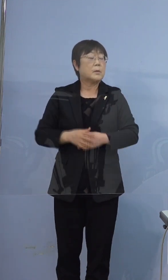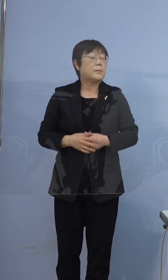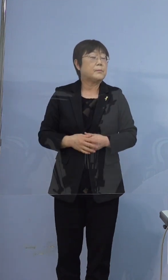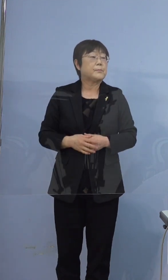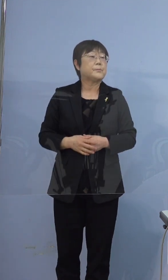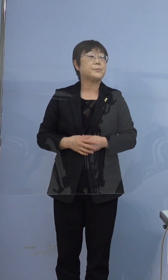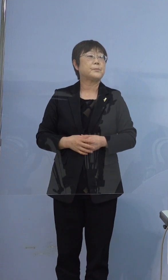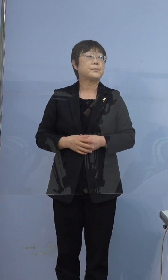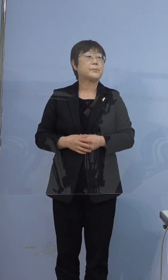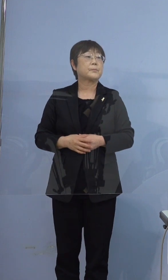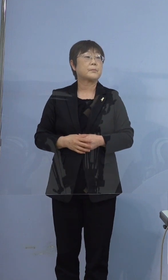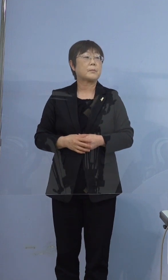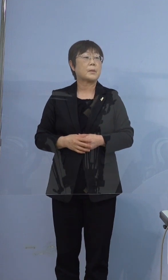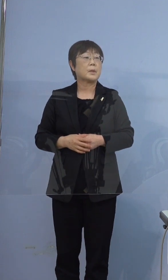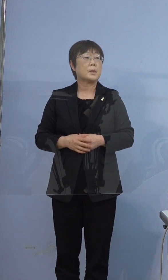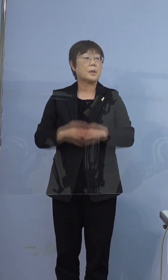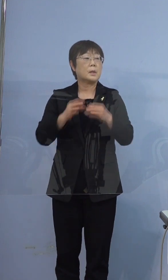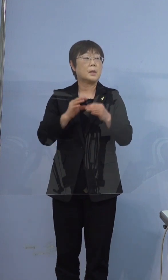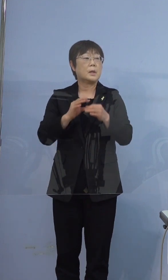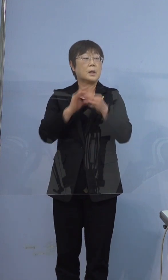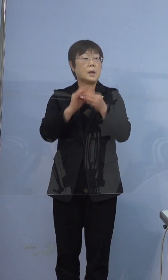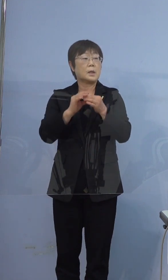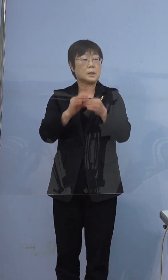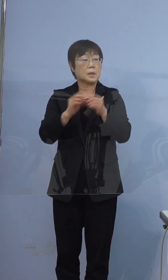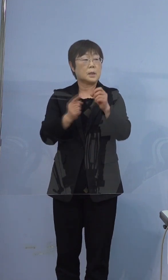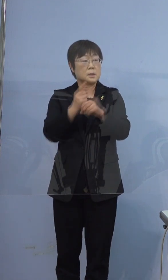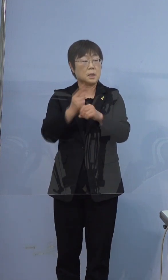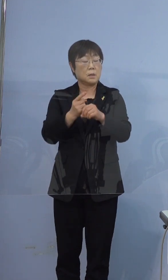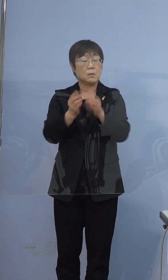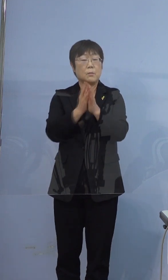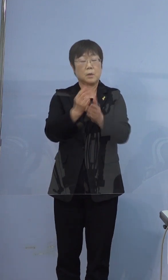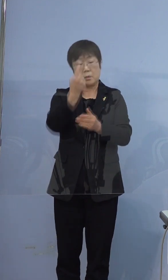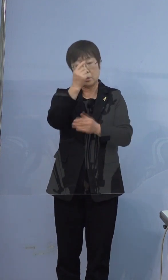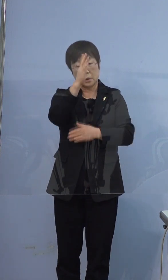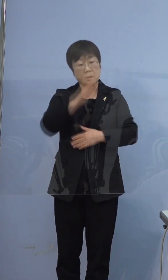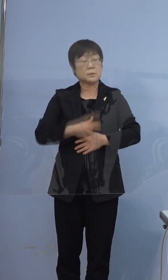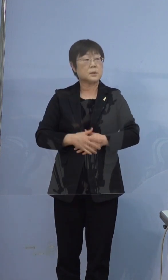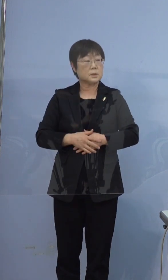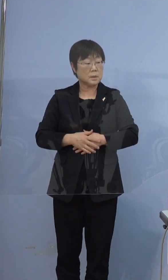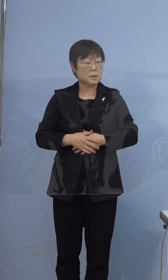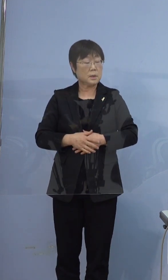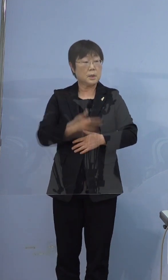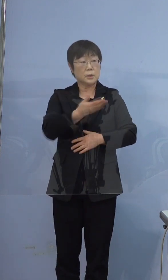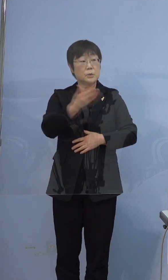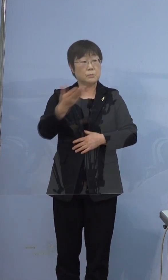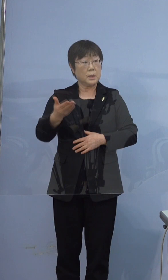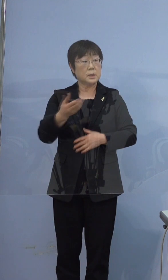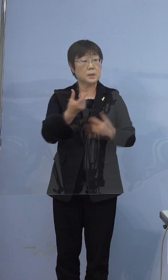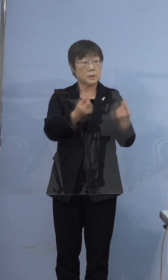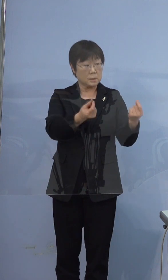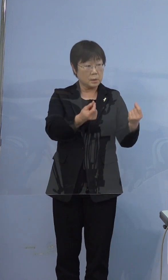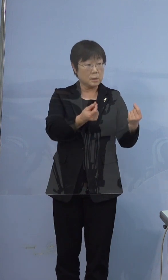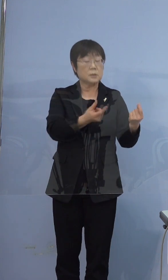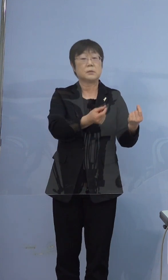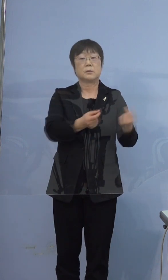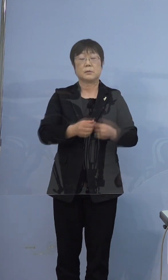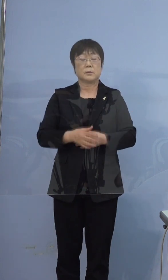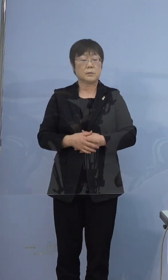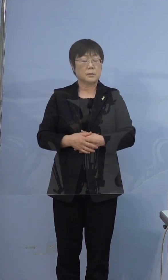続柄 お父さんが感染してとか 順番にですか そうですね